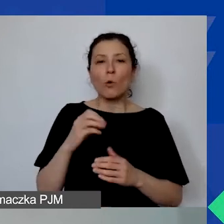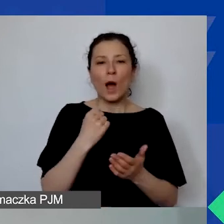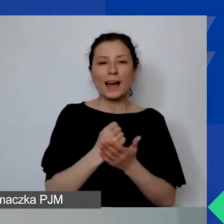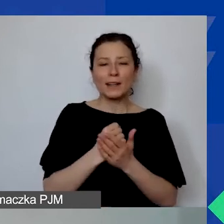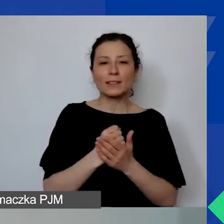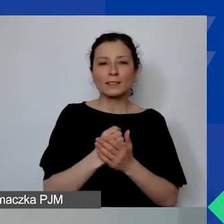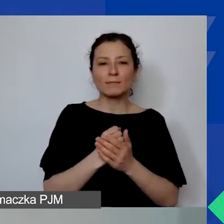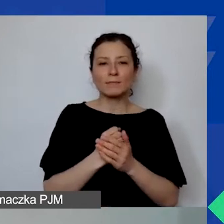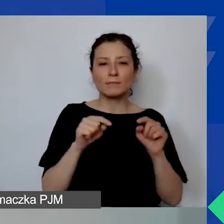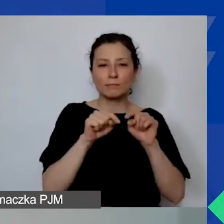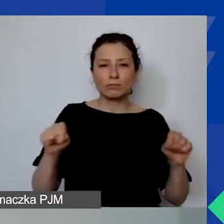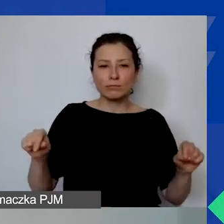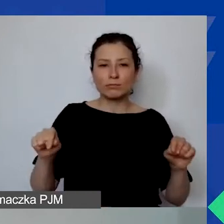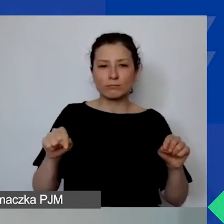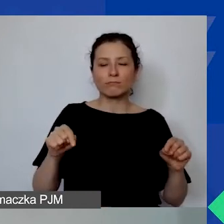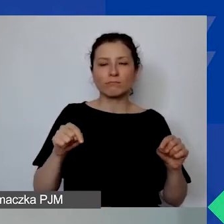Tam są wszystkie wymagane informacje.